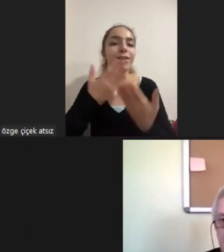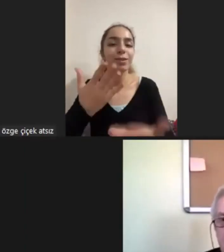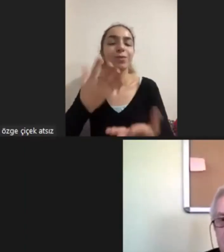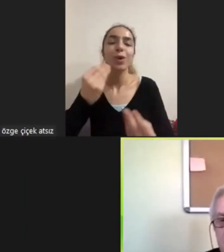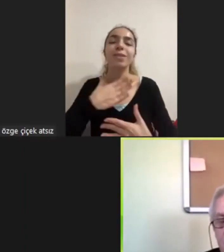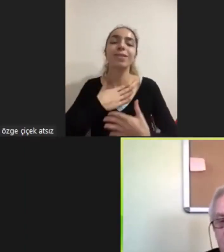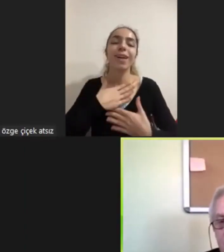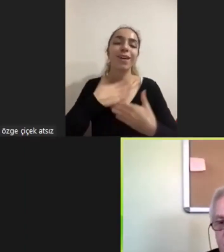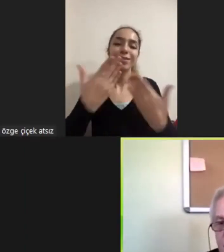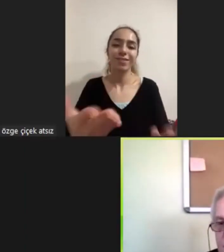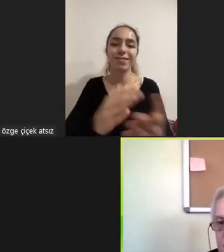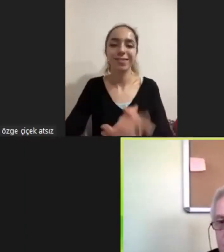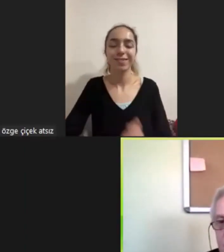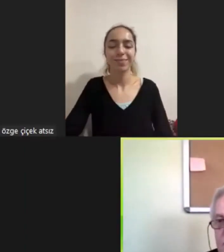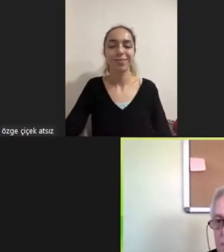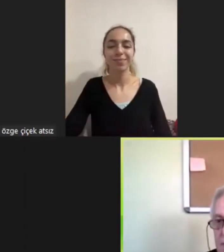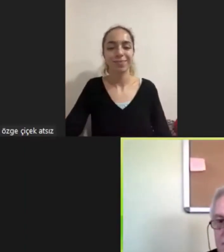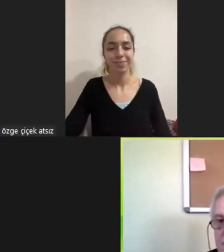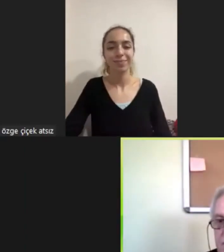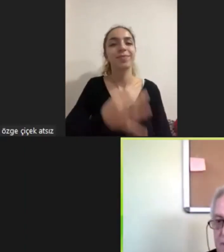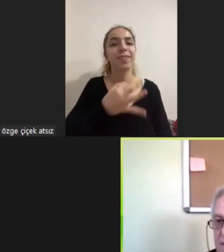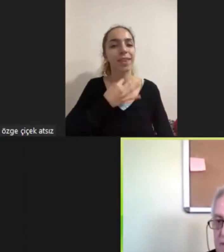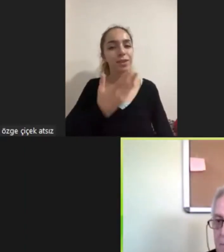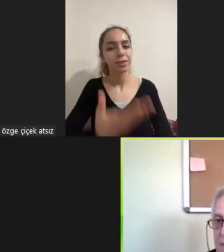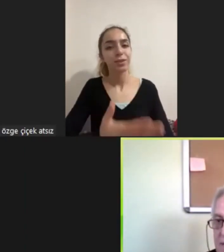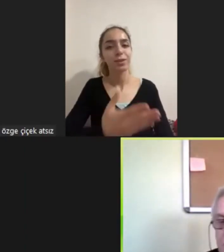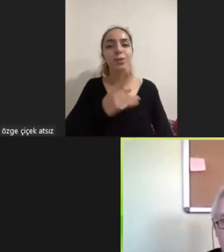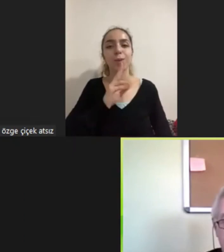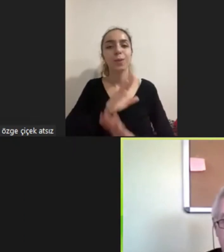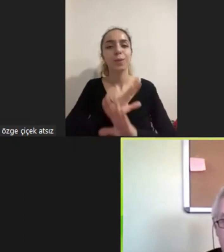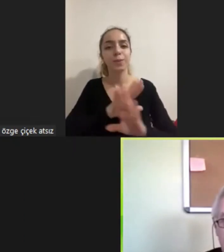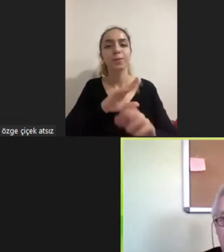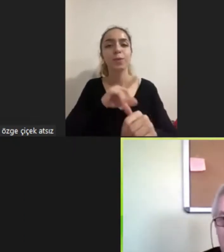biz teşekkür ediyoruz son derece akıcı ve zamanında bir konuşma oldu